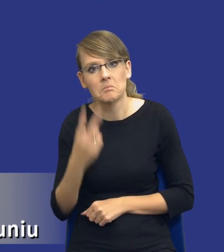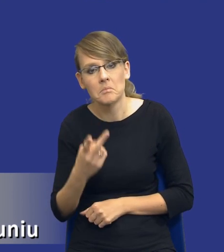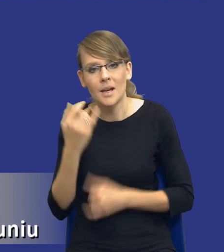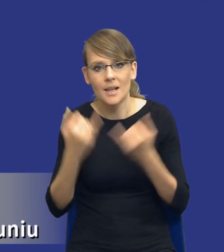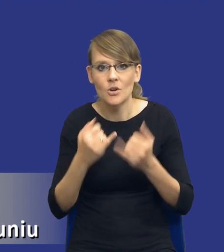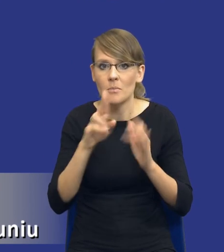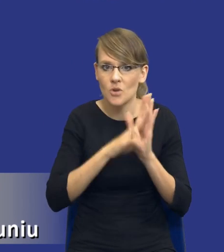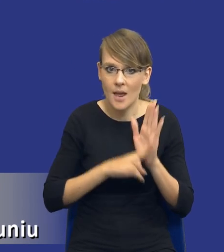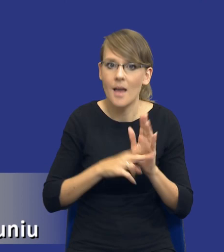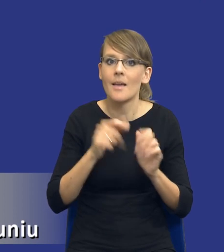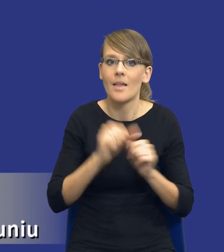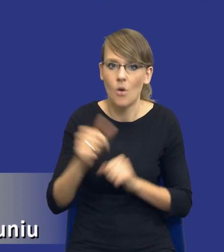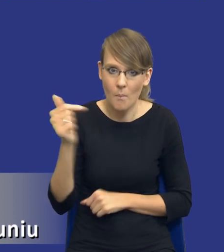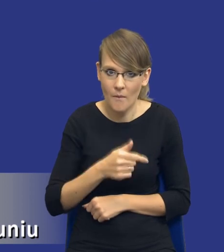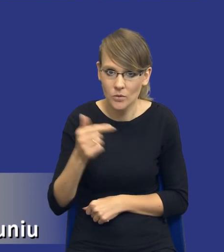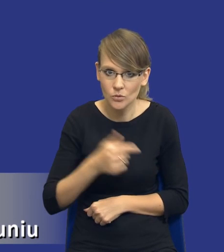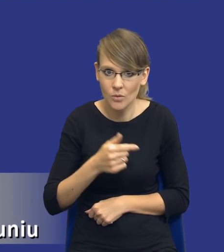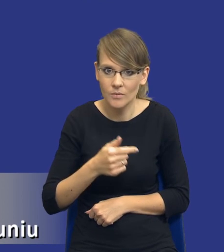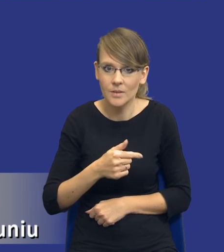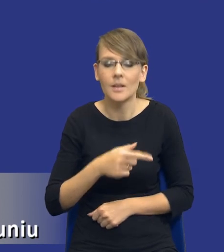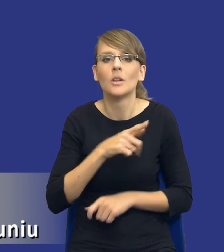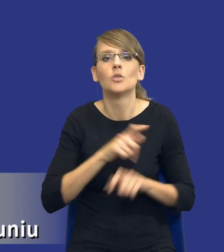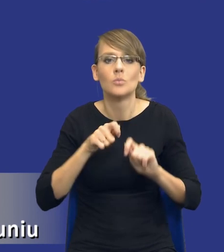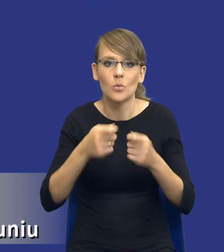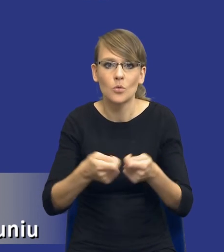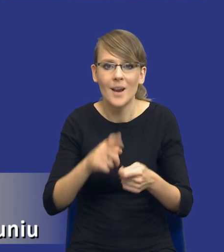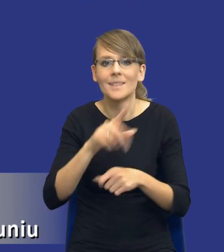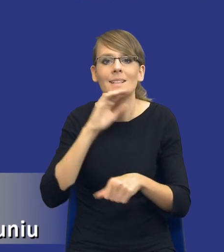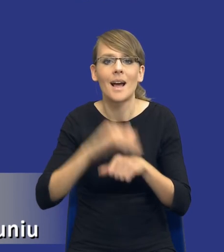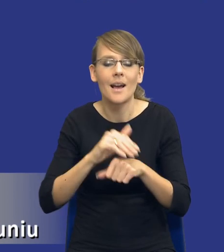obligatoryjny, tak, i zmusza zamawiającego do dokonania analizy